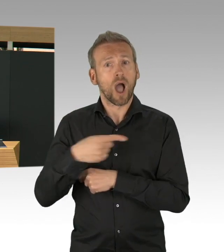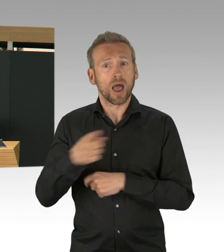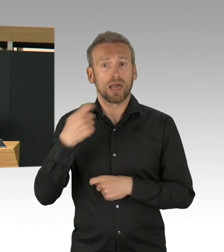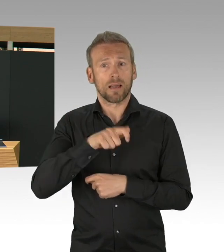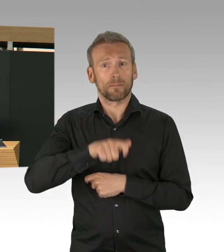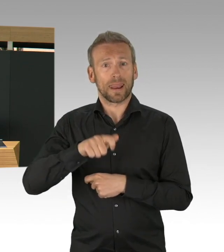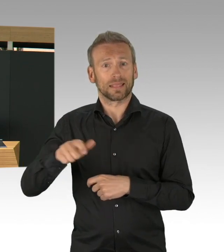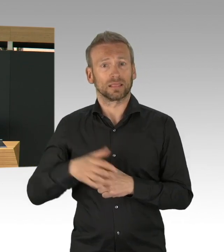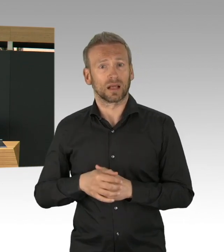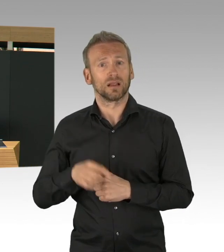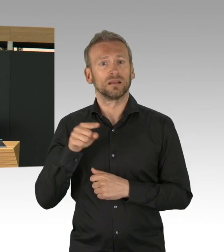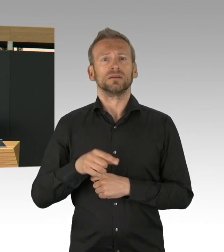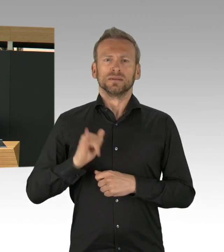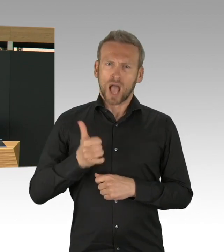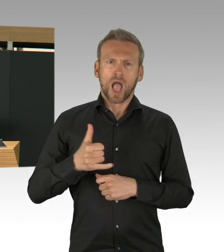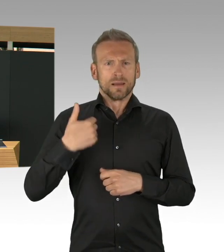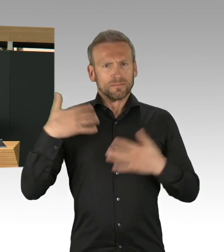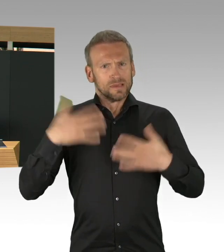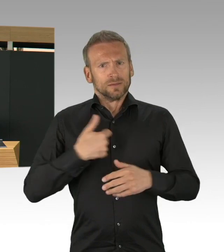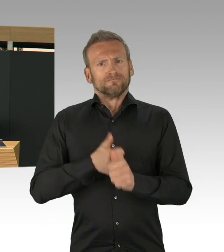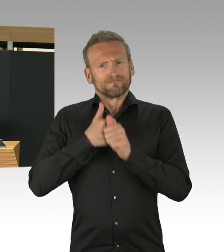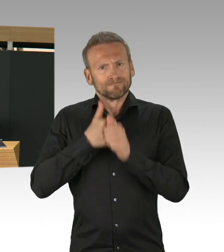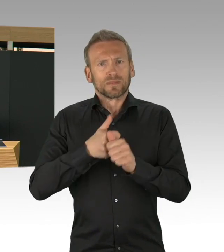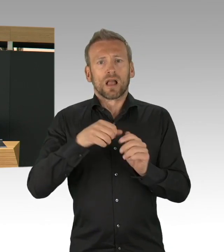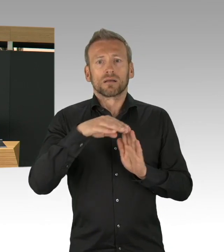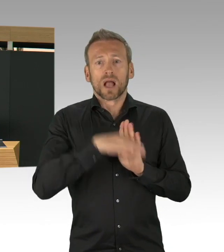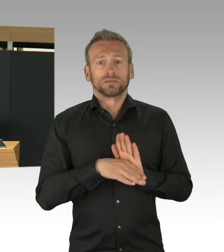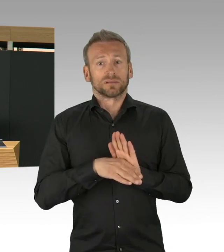auf die Solidarität der Menschen, auf die Unterstützung von Ehrenamtlichen,